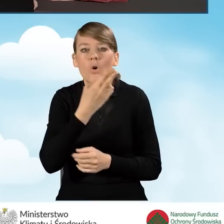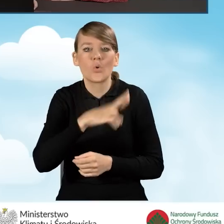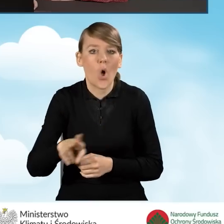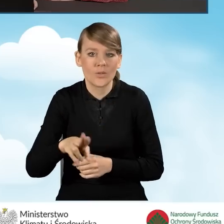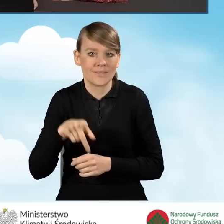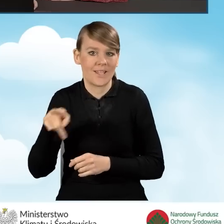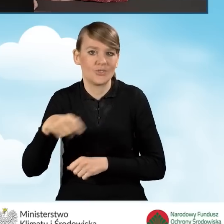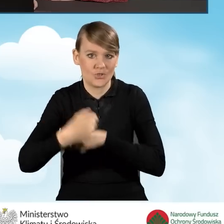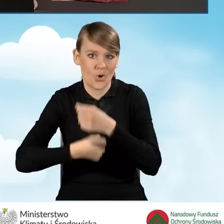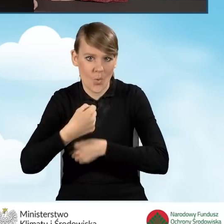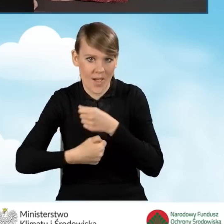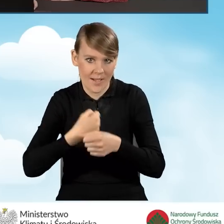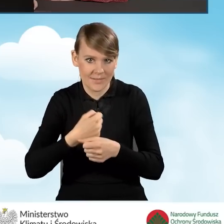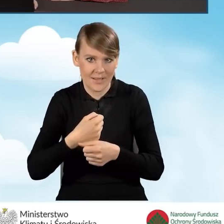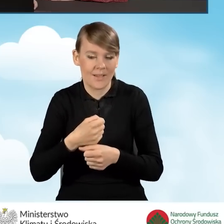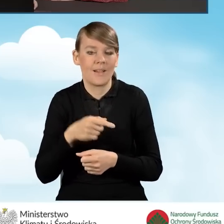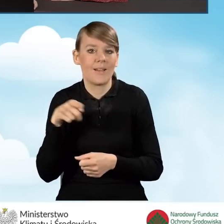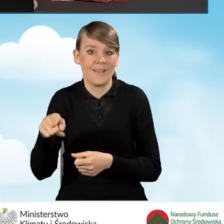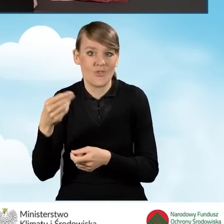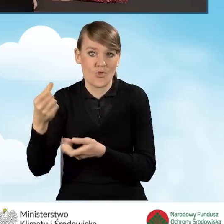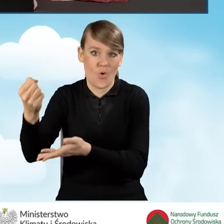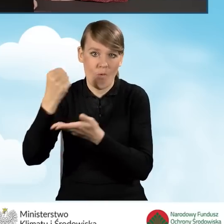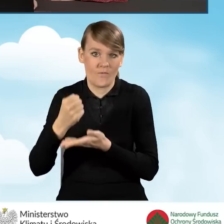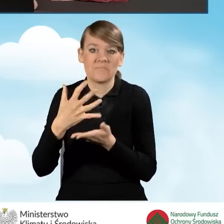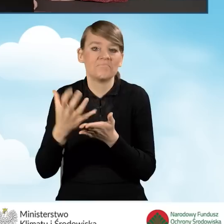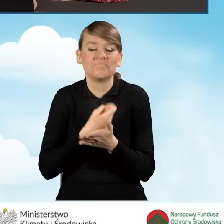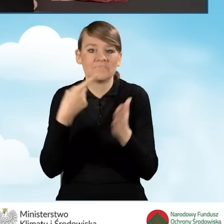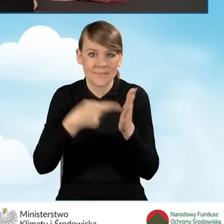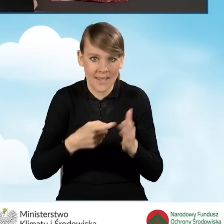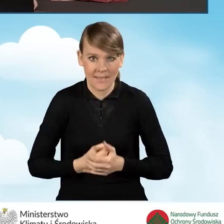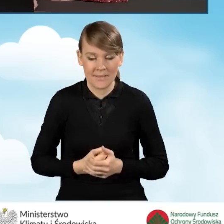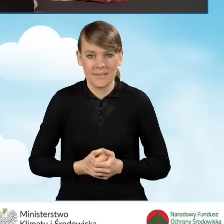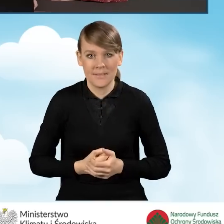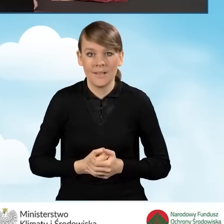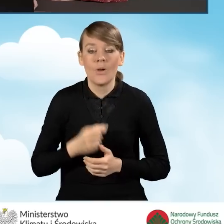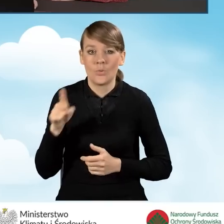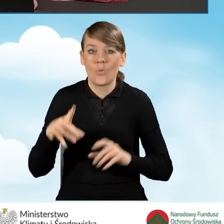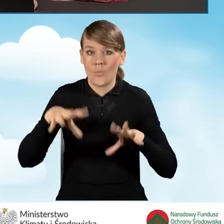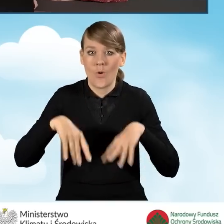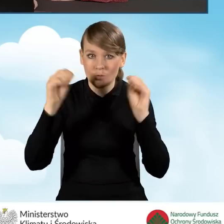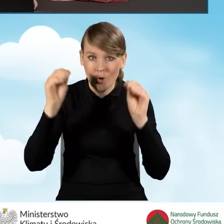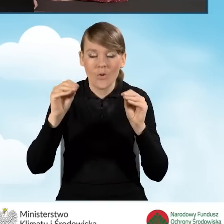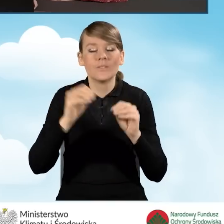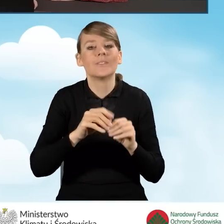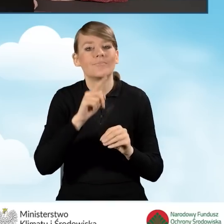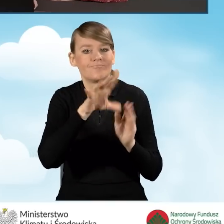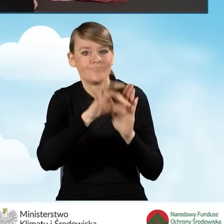jaki będziemy realizować w ramach naszego dofinansowania. W tym punkcie na samym początku zaznaczamy,